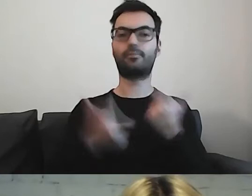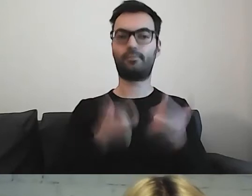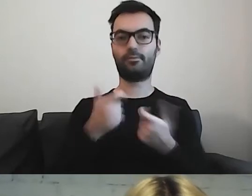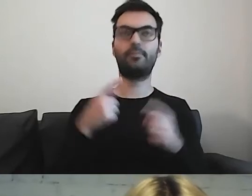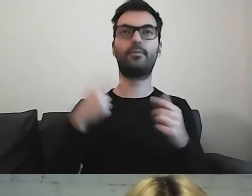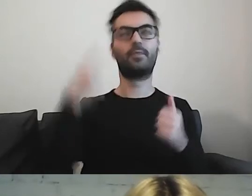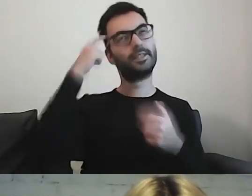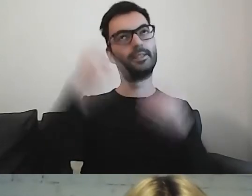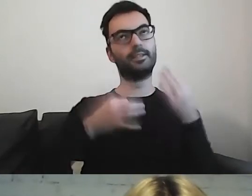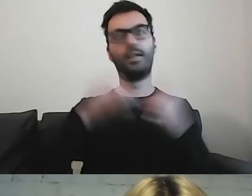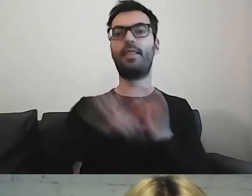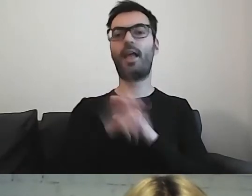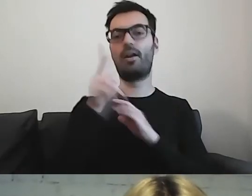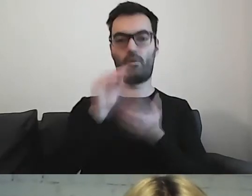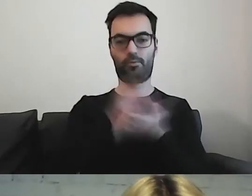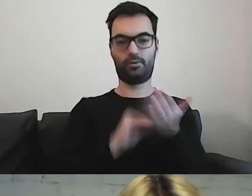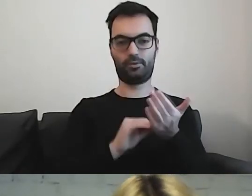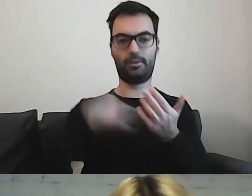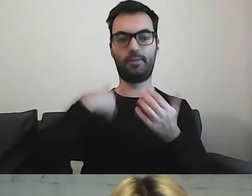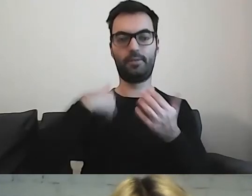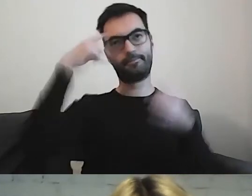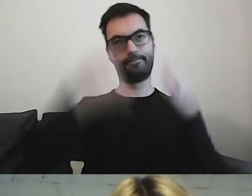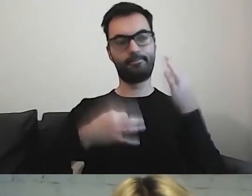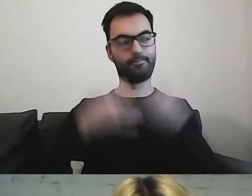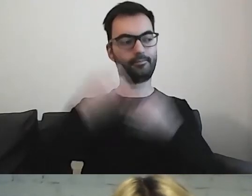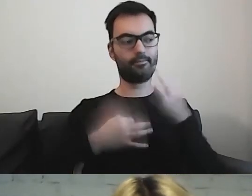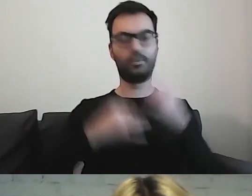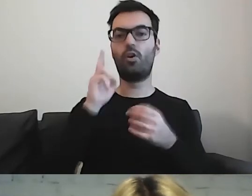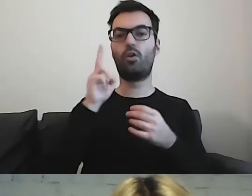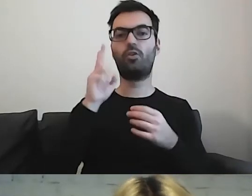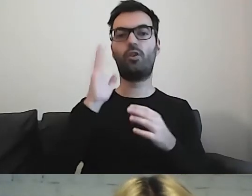Muszę zastanowić się, kto będzie odbiorcą mojego tekstu.